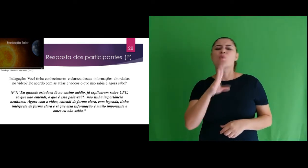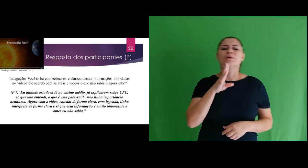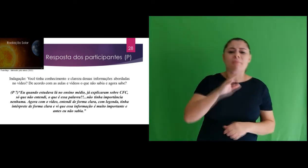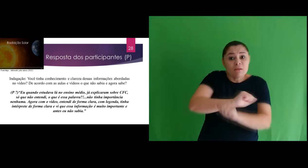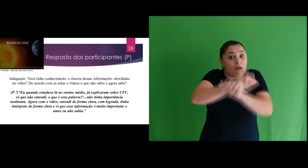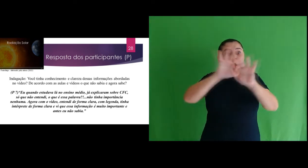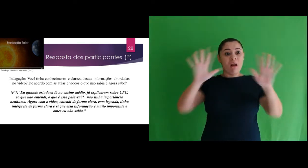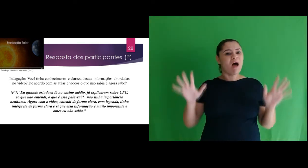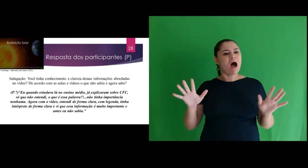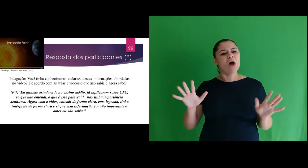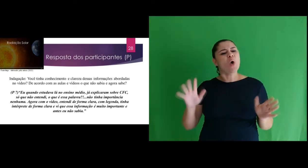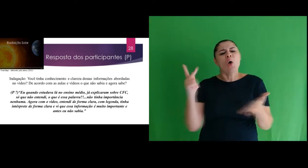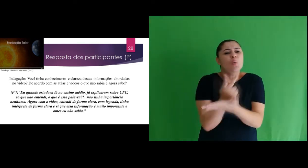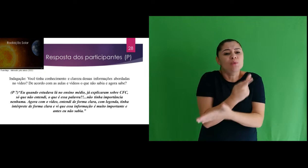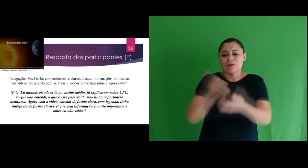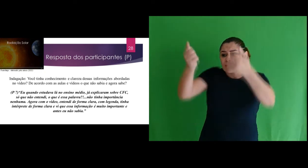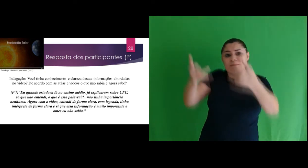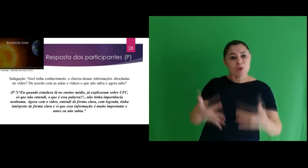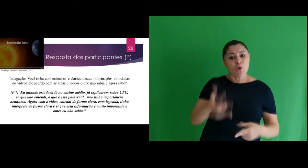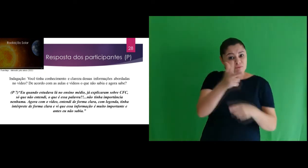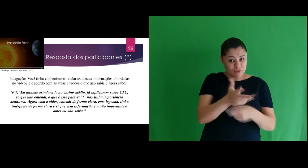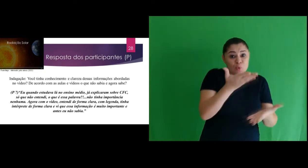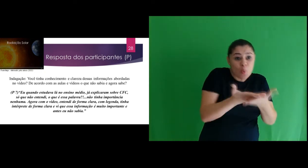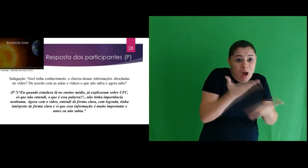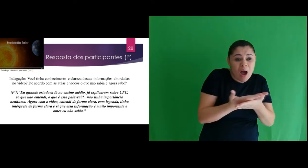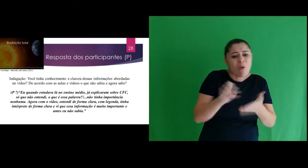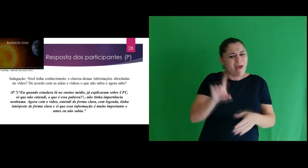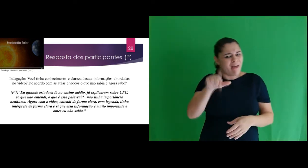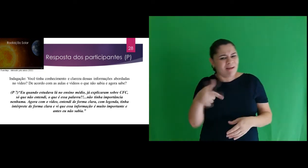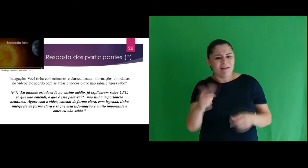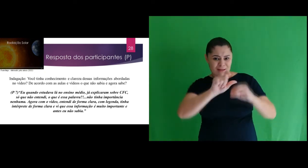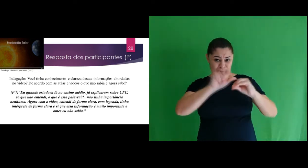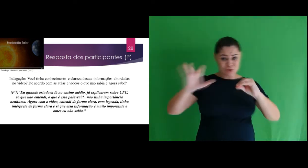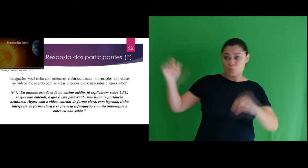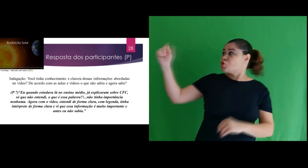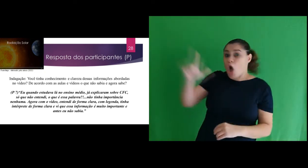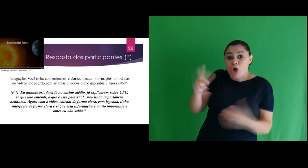Você tinha conhecimento e clareza dessas informações abordadas no vídeo sobre